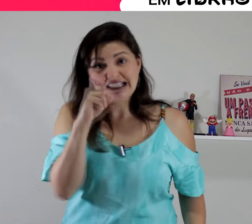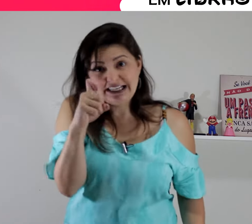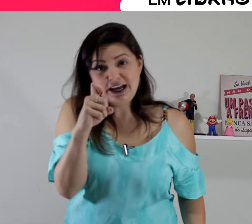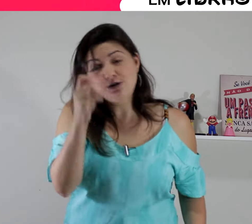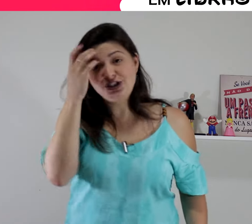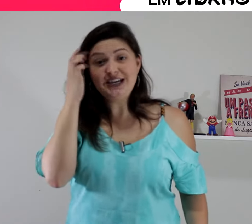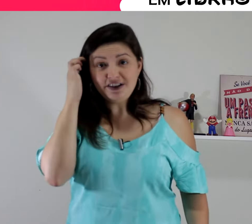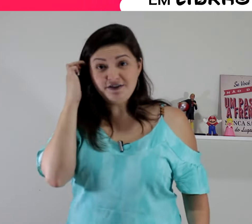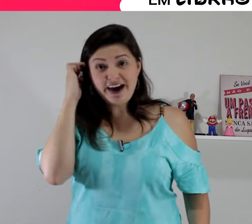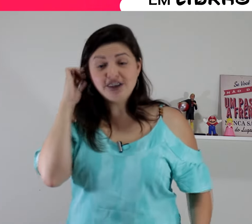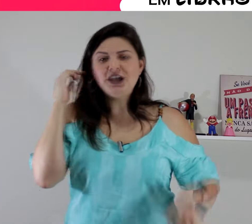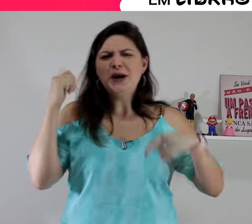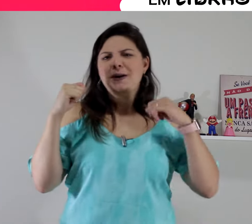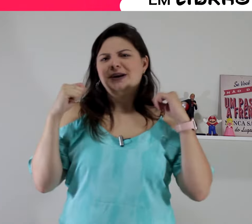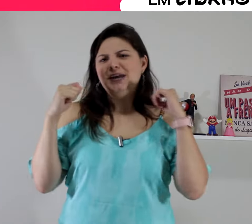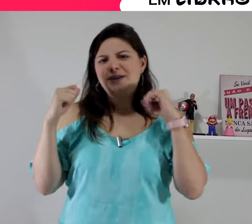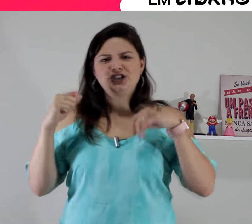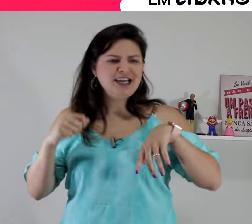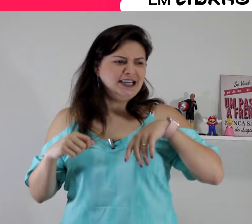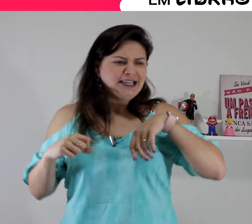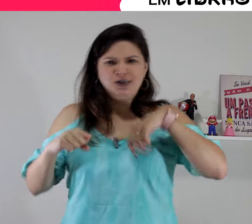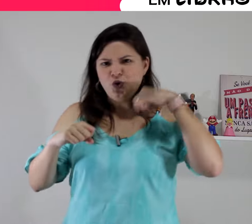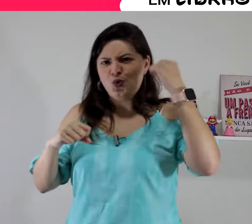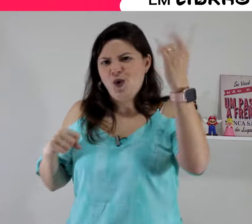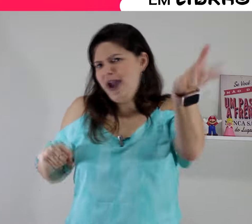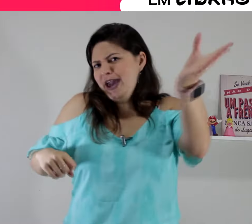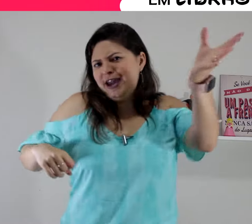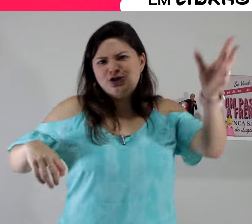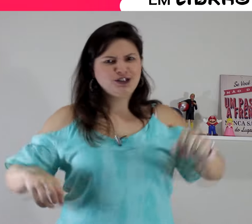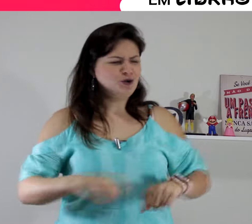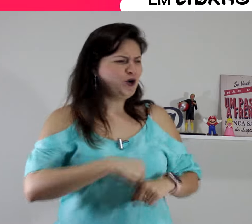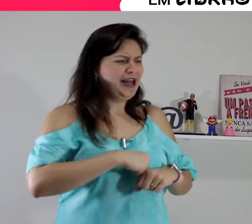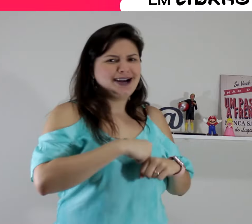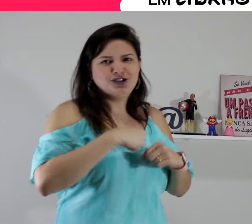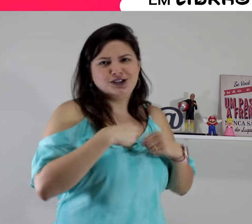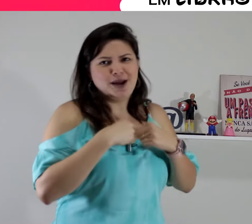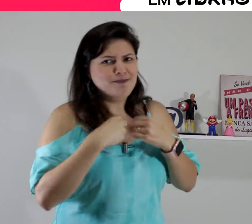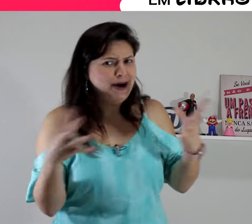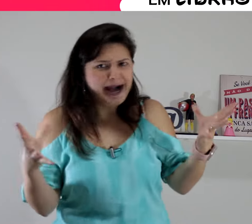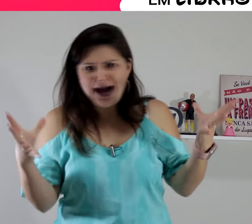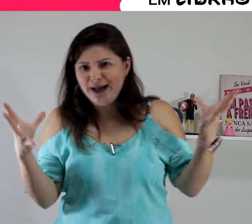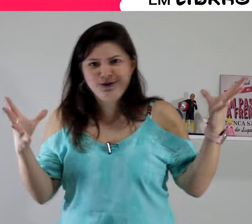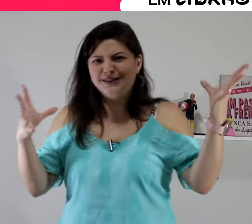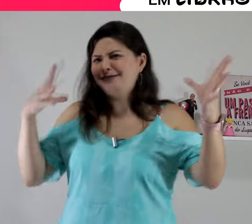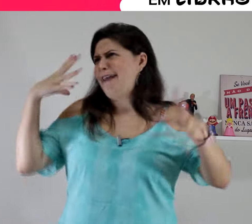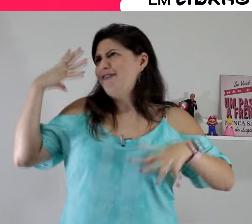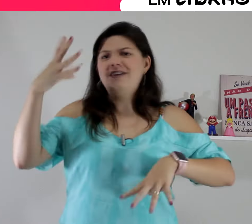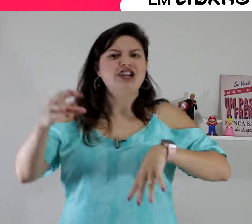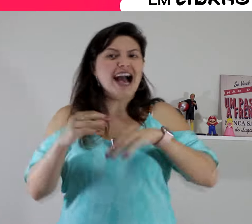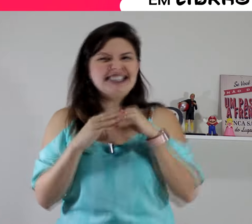de repente aquele seu concorrente o colega de trabalho